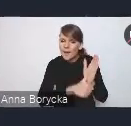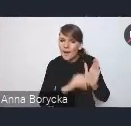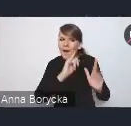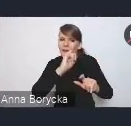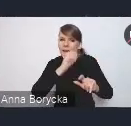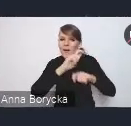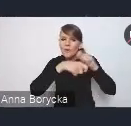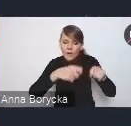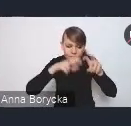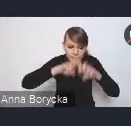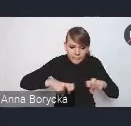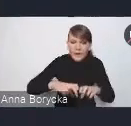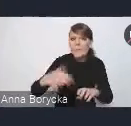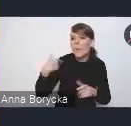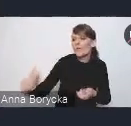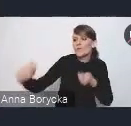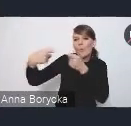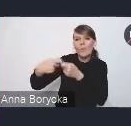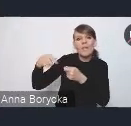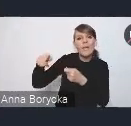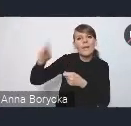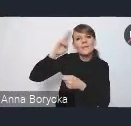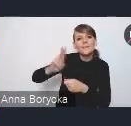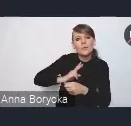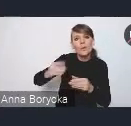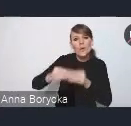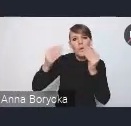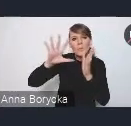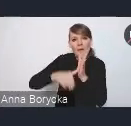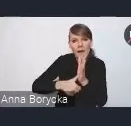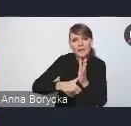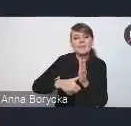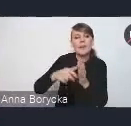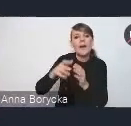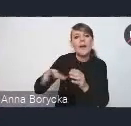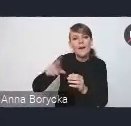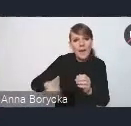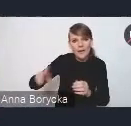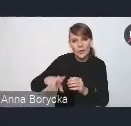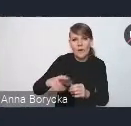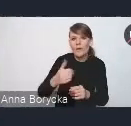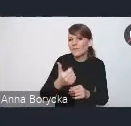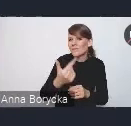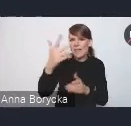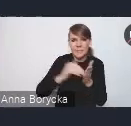był również Instytut Rozwoju Miast i Regionów. Przez wiele miesięcy pod auspicjami Instytutu